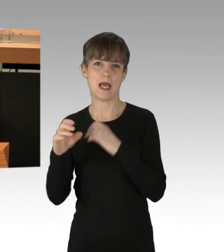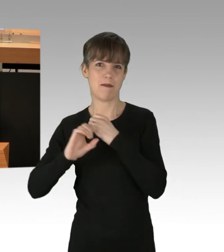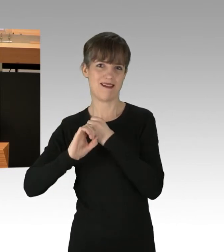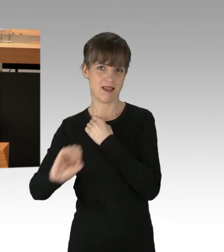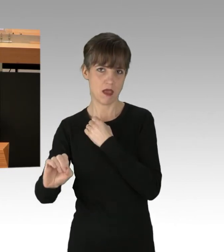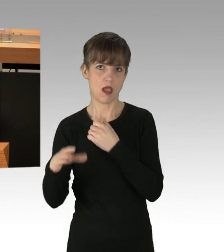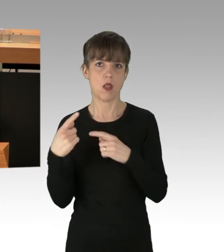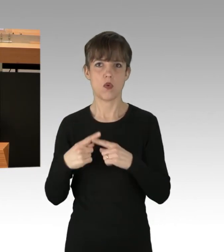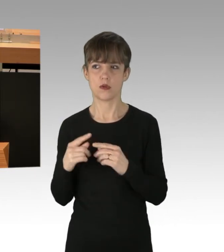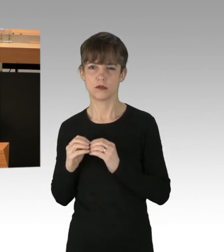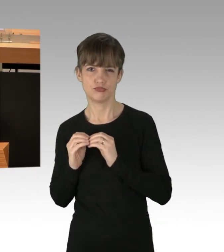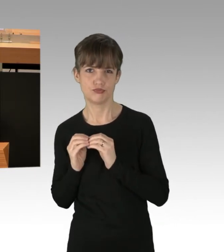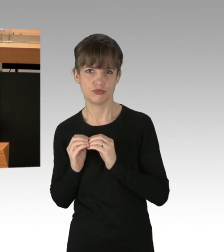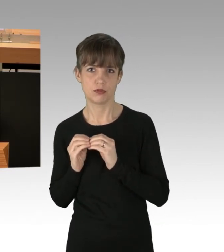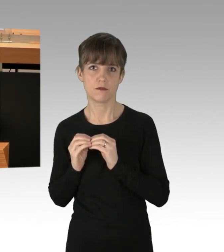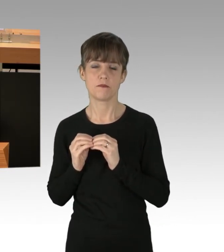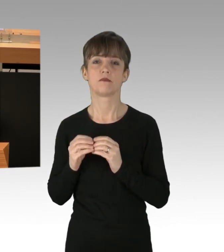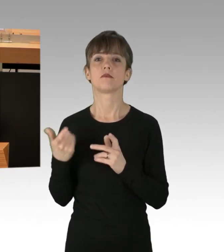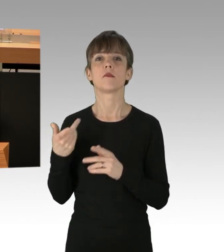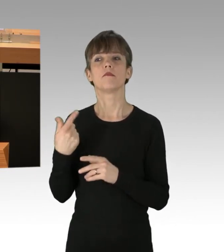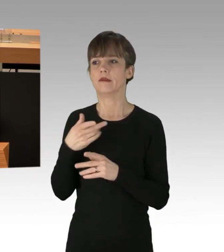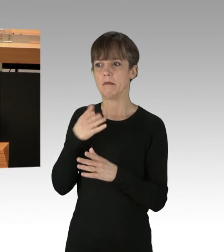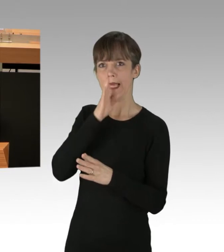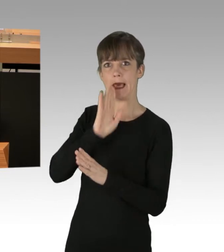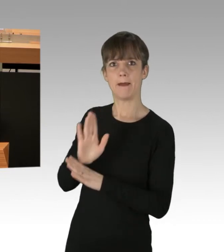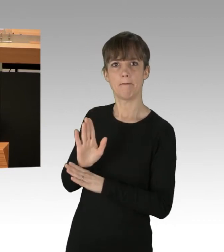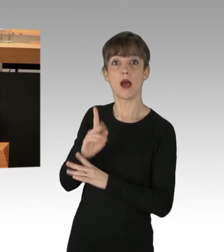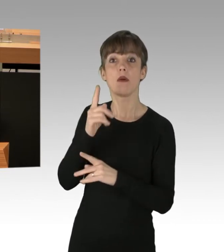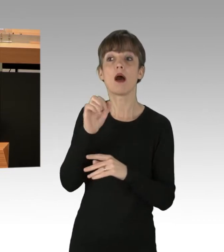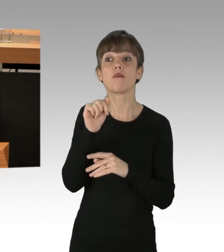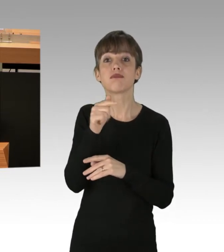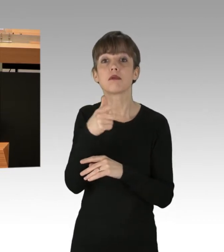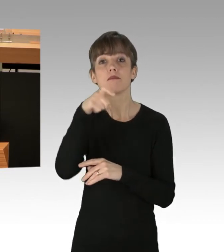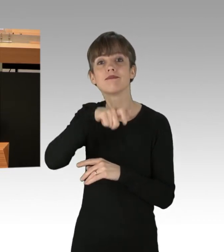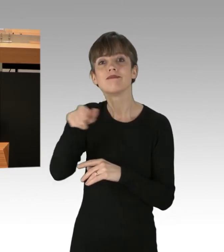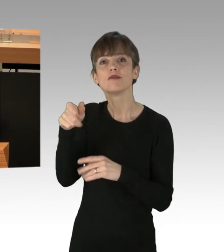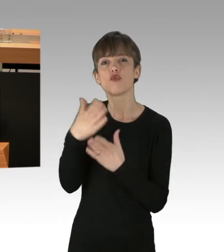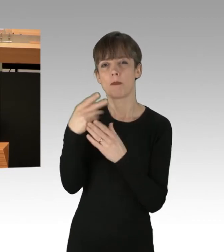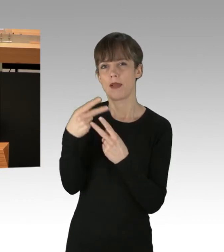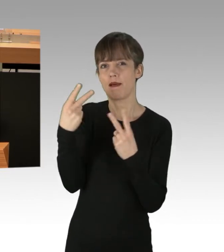sind einige Rädelsführer inzwischen bereits bekannt. Das sind Gefährder, die angesprochen werden müssen,